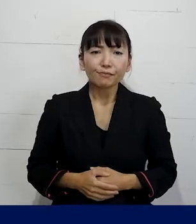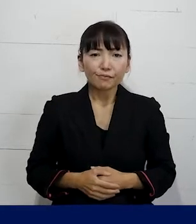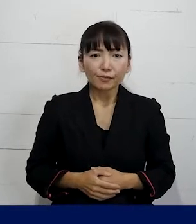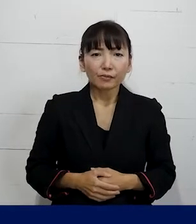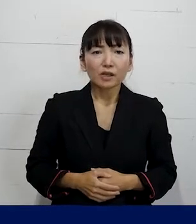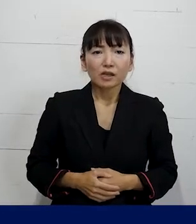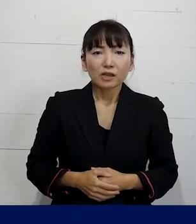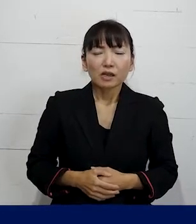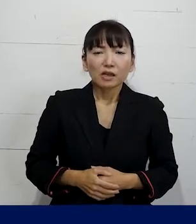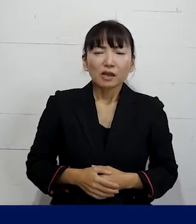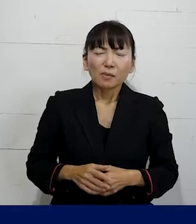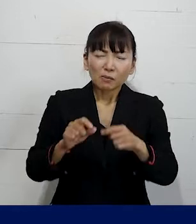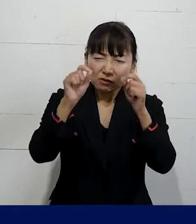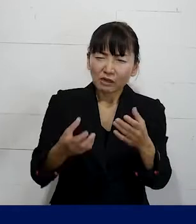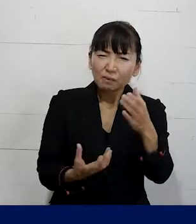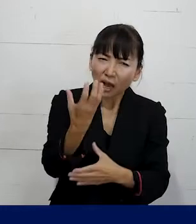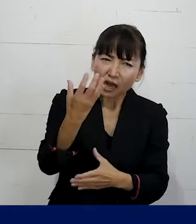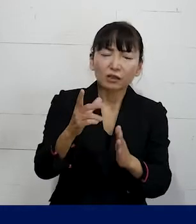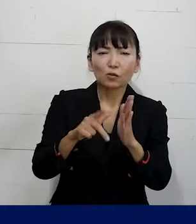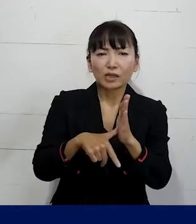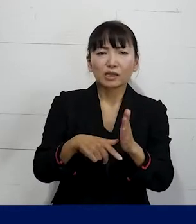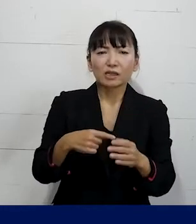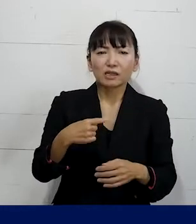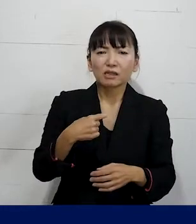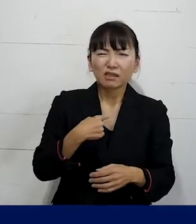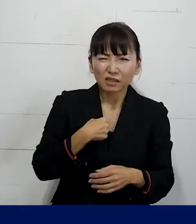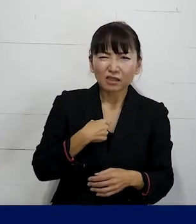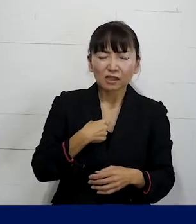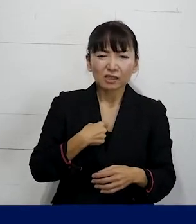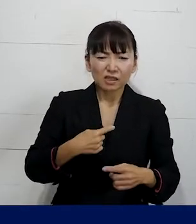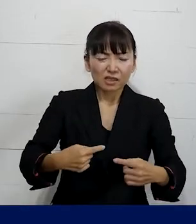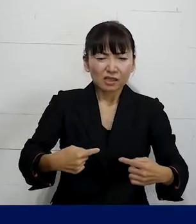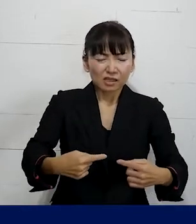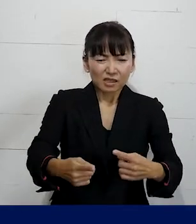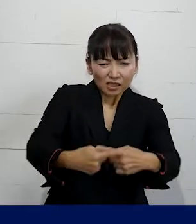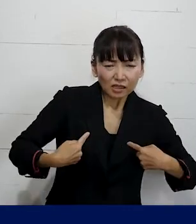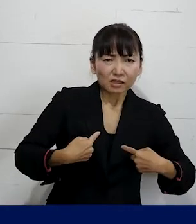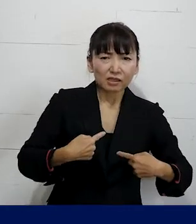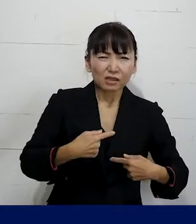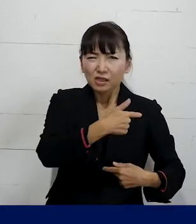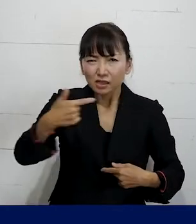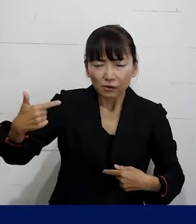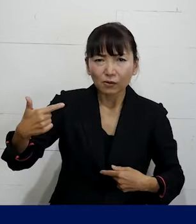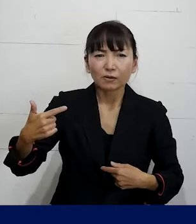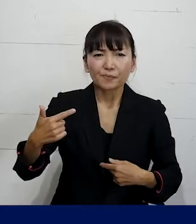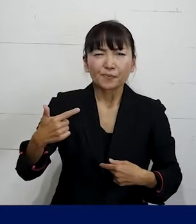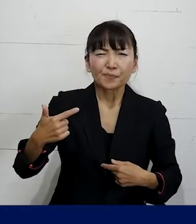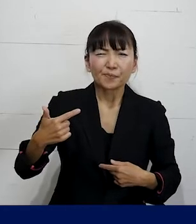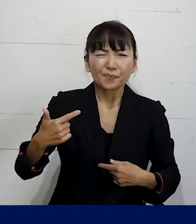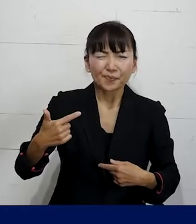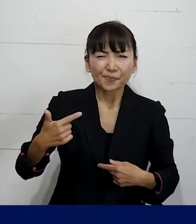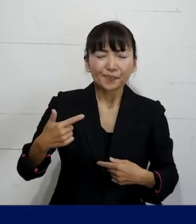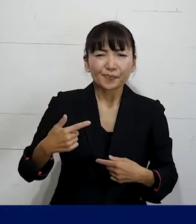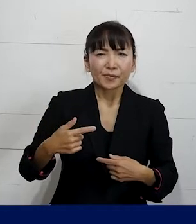すでに起きてしまった 自分に対してかけられてしまった激しい攻撃を